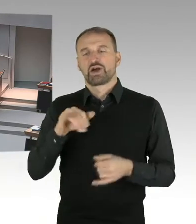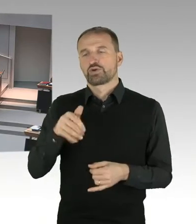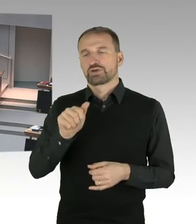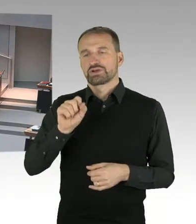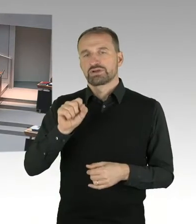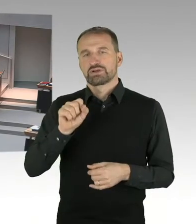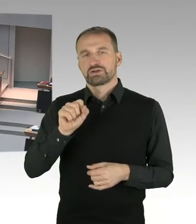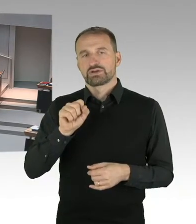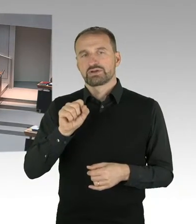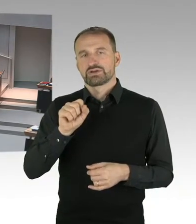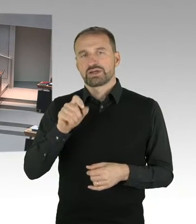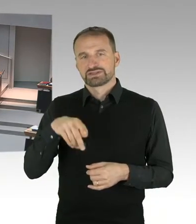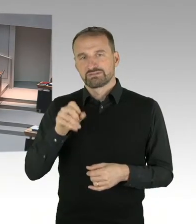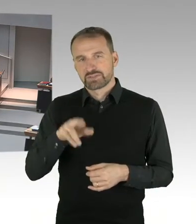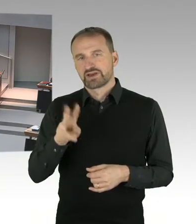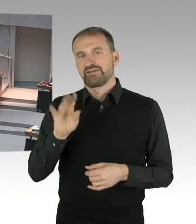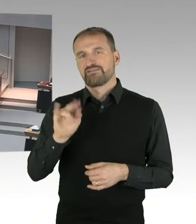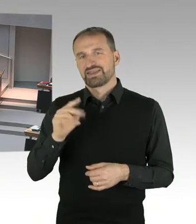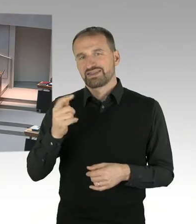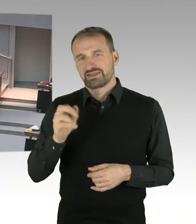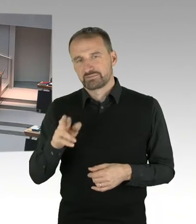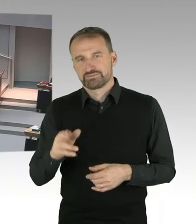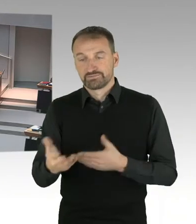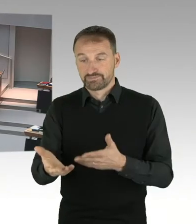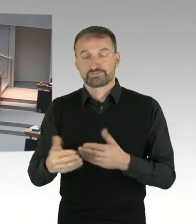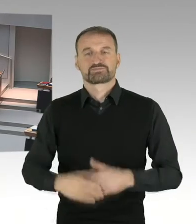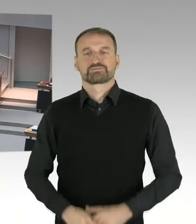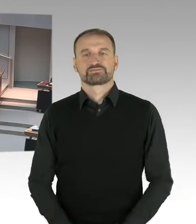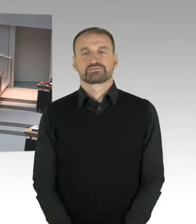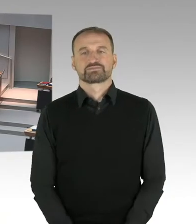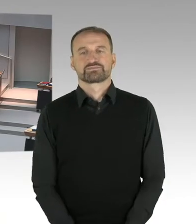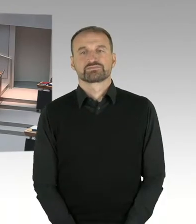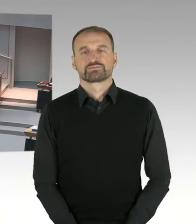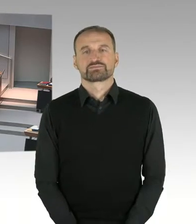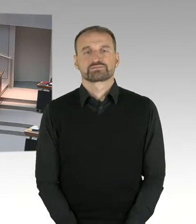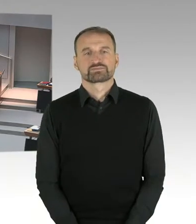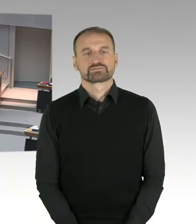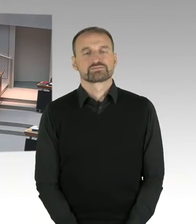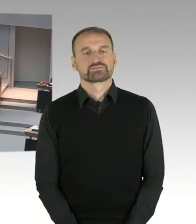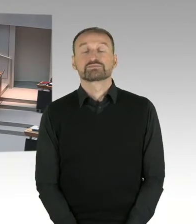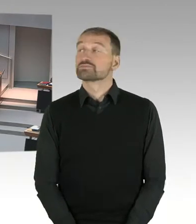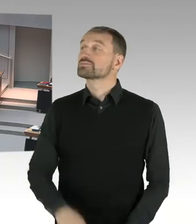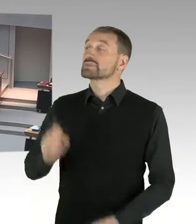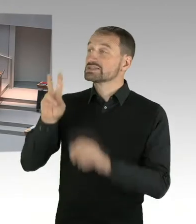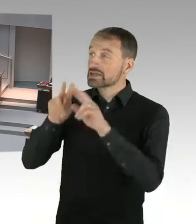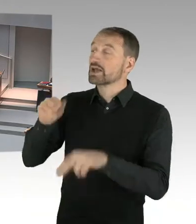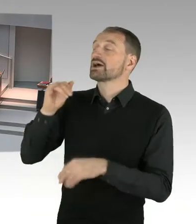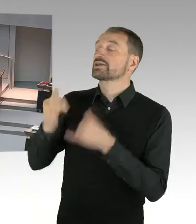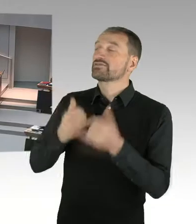(Sprecherwechsel) Sehr geehrte Frau Präsidentin, sehr geehrte Damen und Herren, vor dem Hintergrund, dass letzte Woche, vom 20. bis 22. November